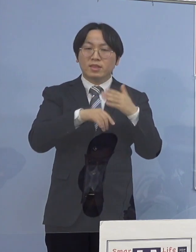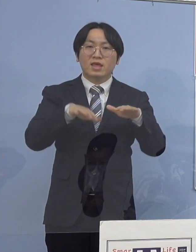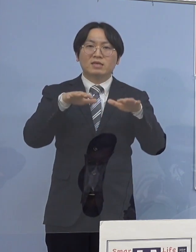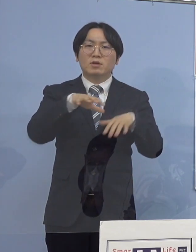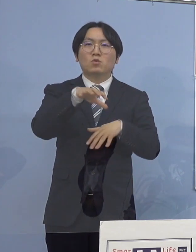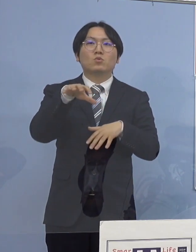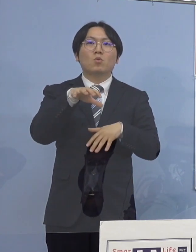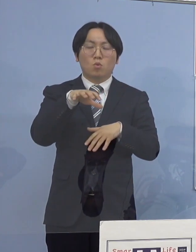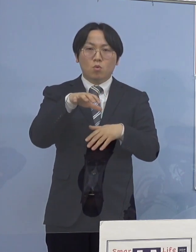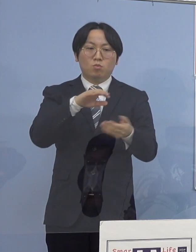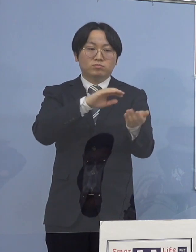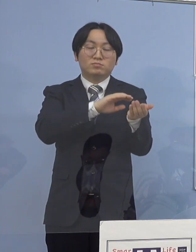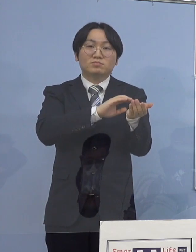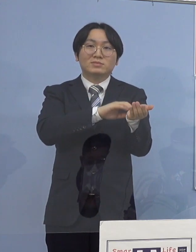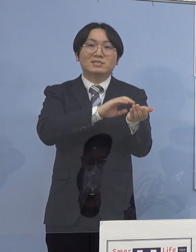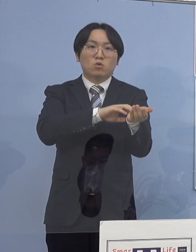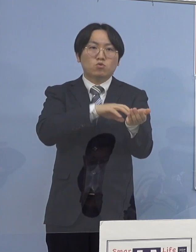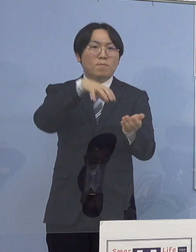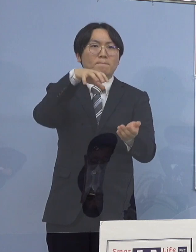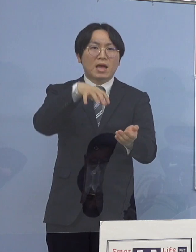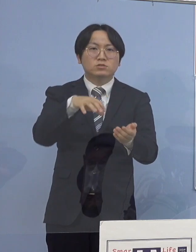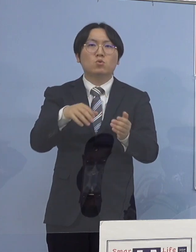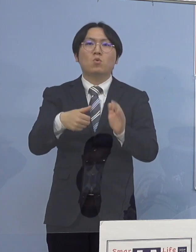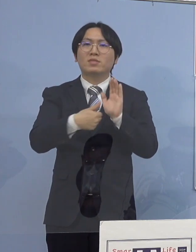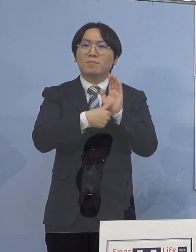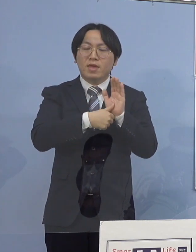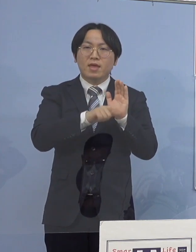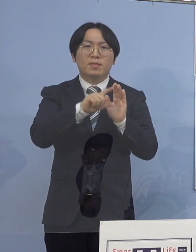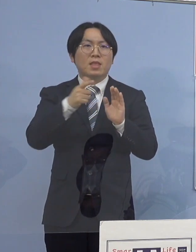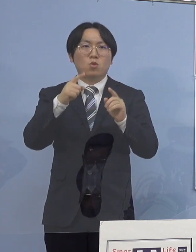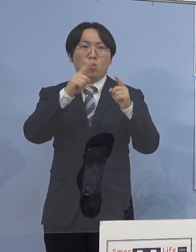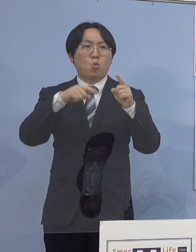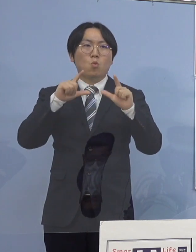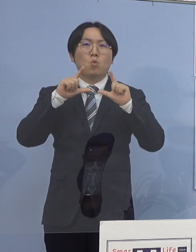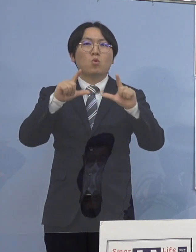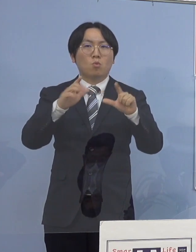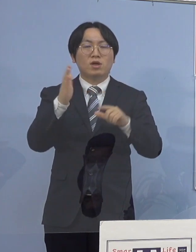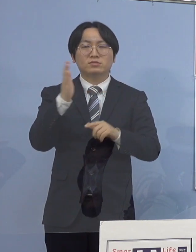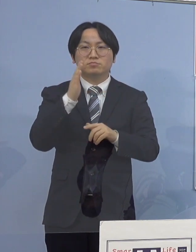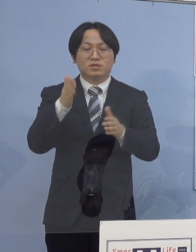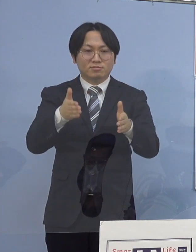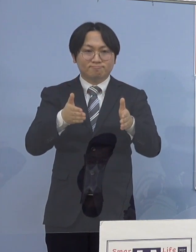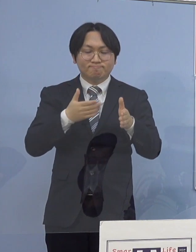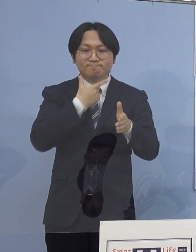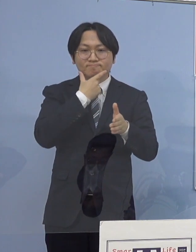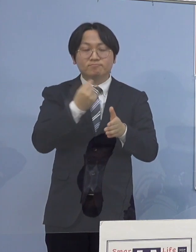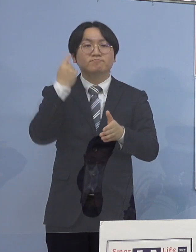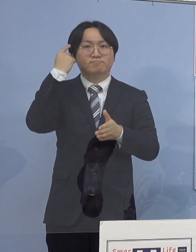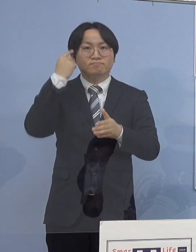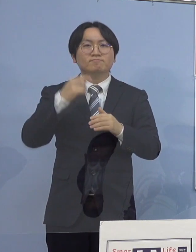医療機関の名称や所在地の公表については 差し控えさせていただきます